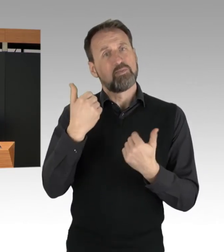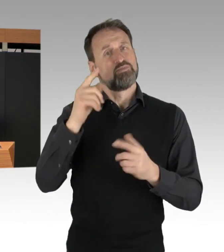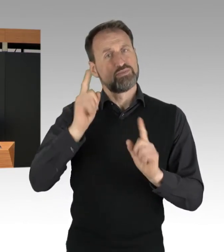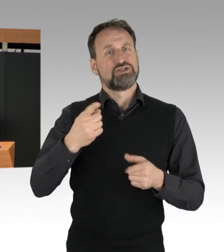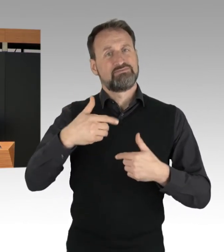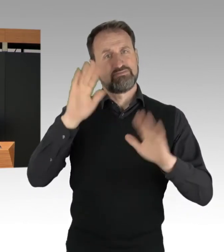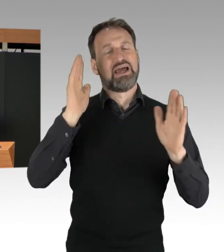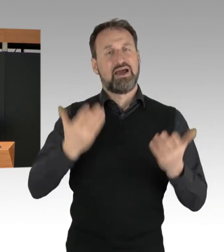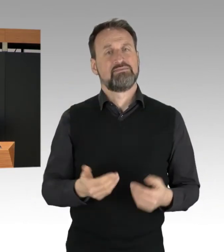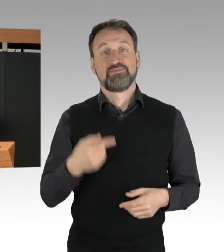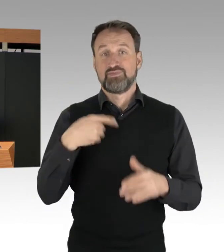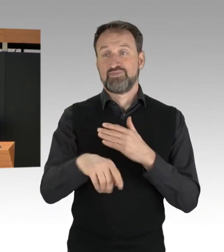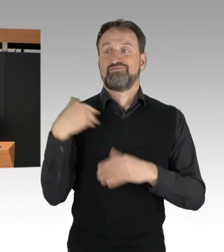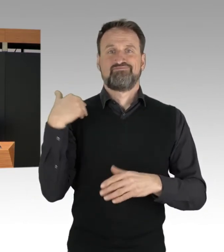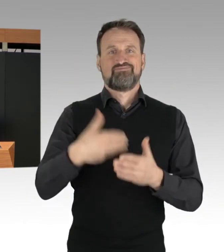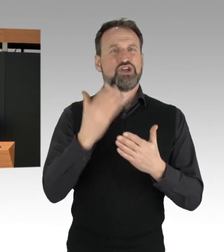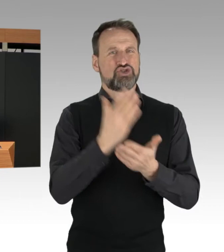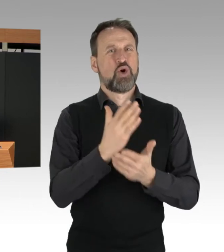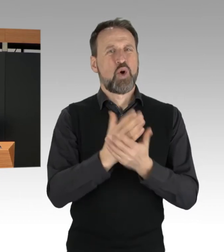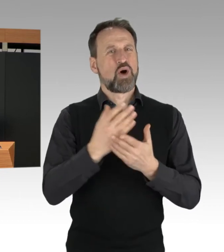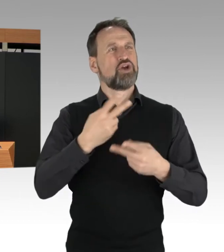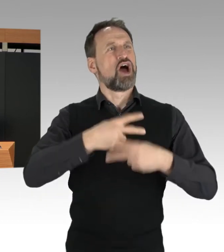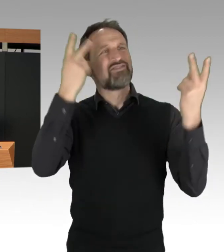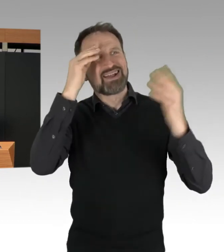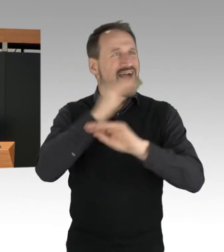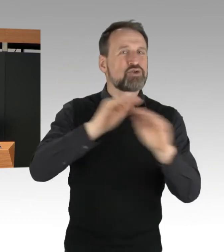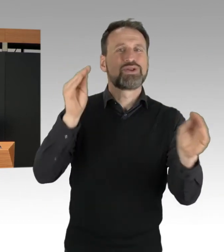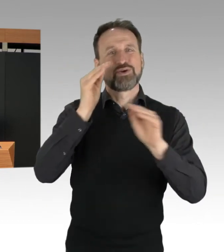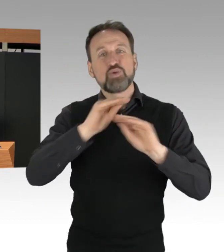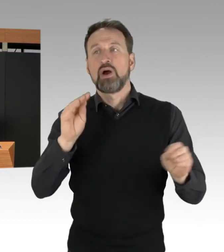und Erfahrungen in anderen Ländern, müssen wir damit rechnen,